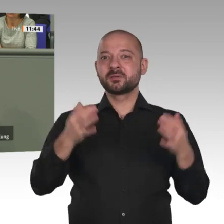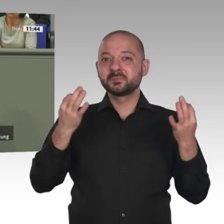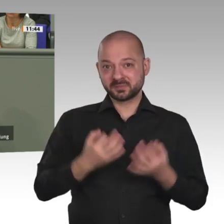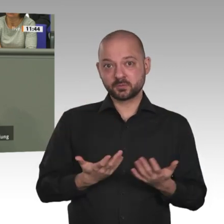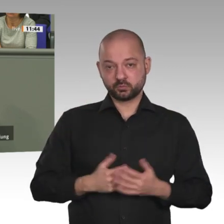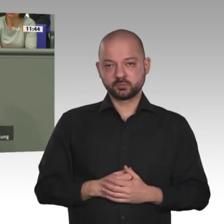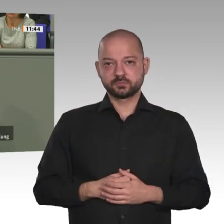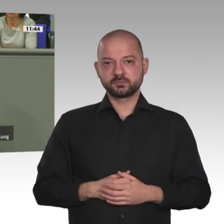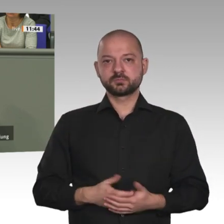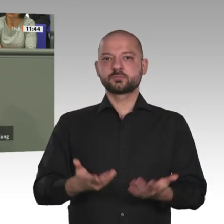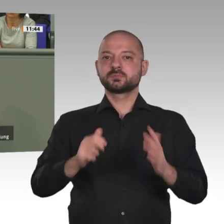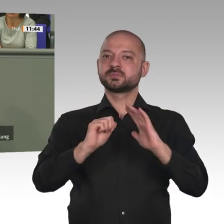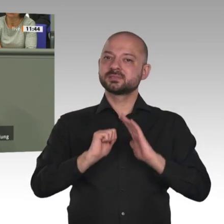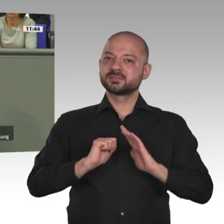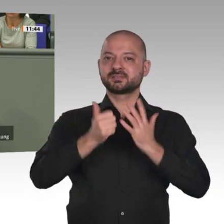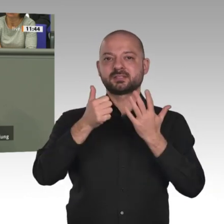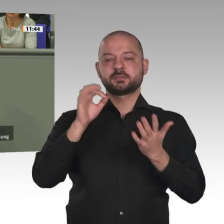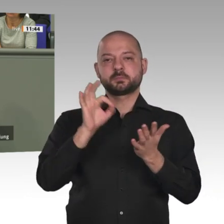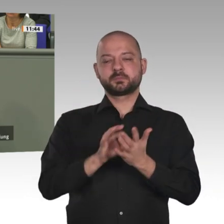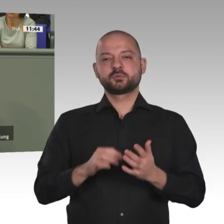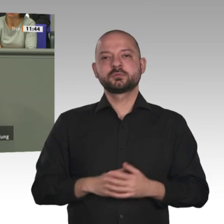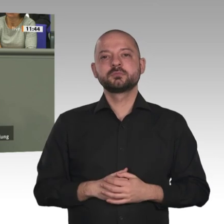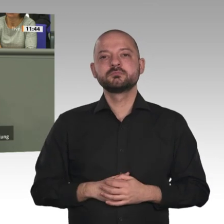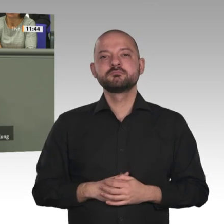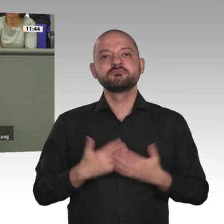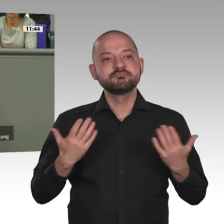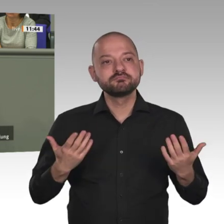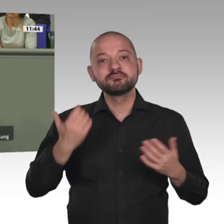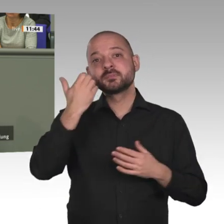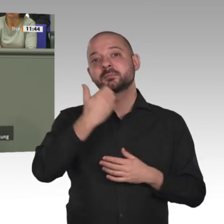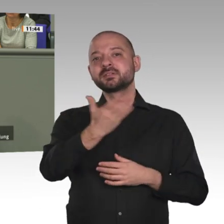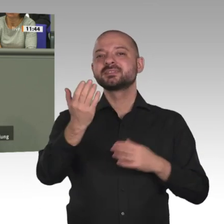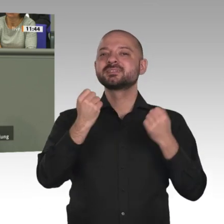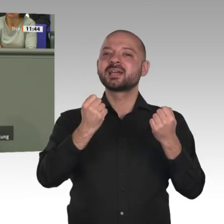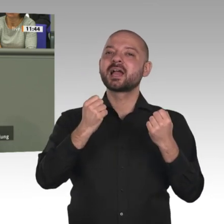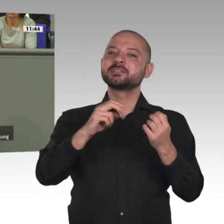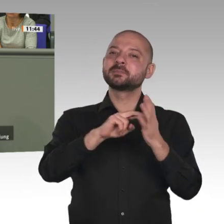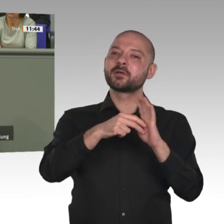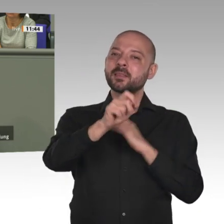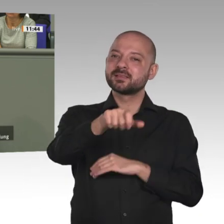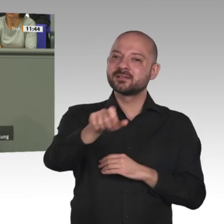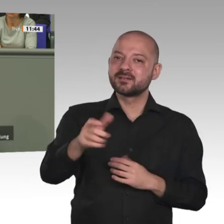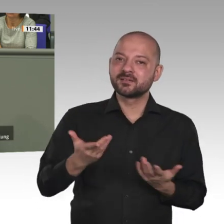Sicherheitspartnerschaft von Europa und der Afrikanischen Union. Der Marshallplan